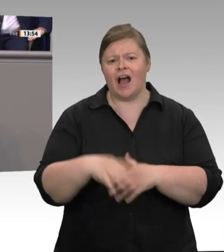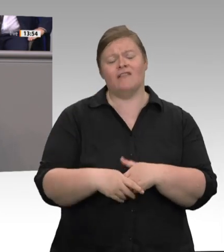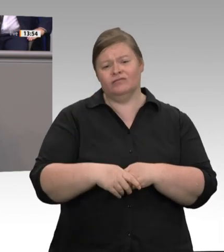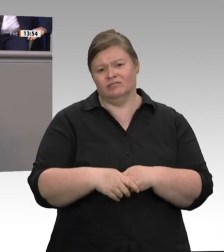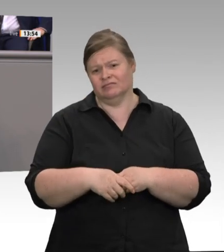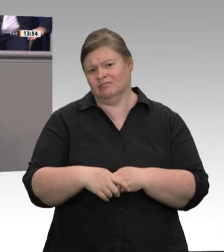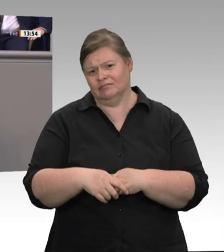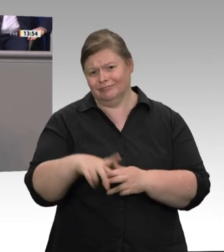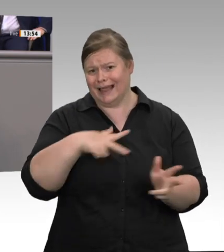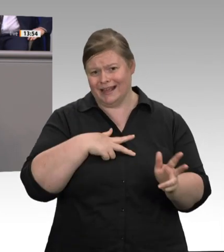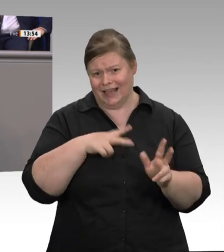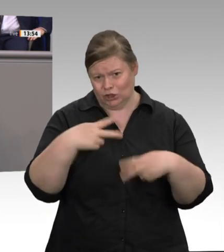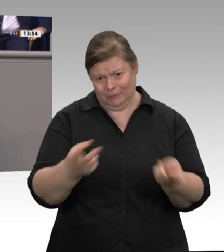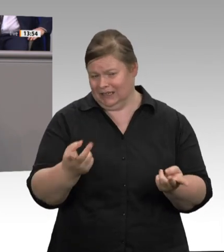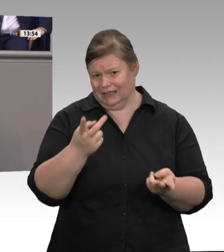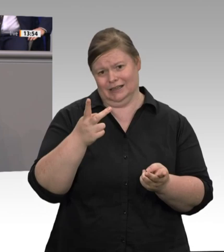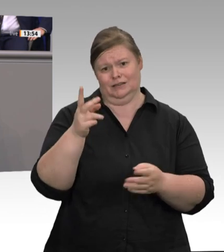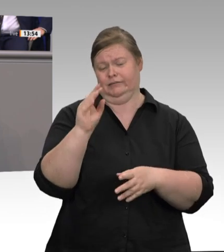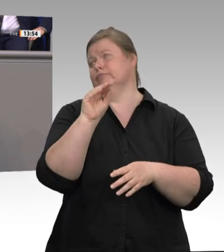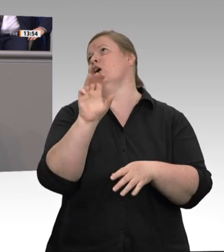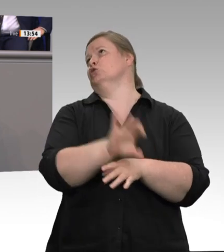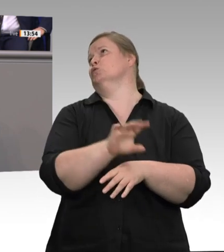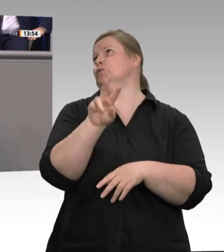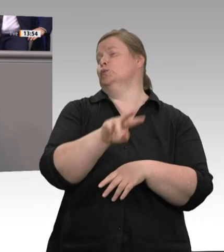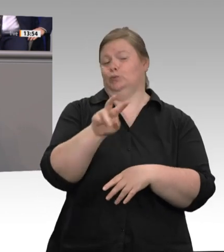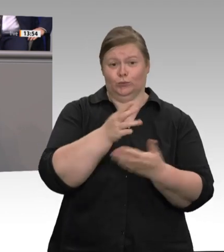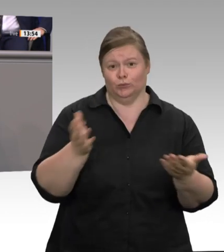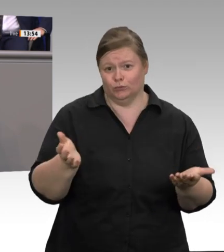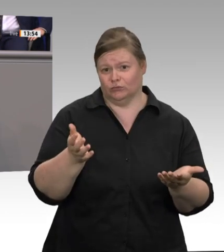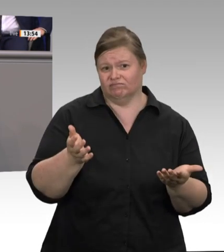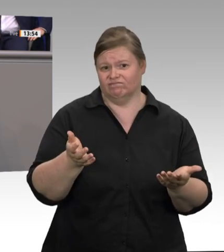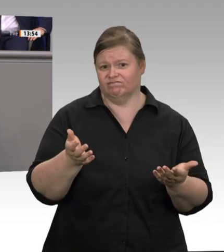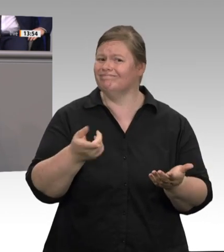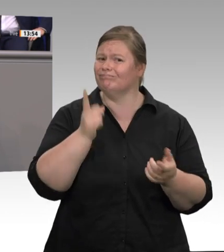zeigen die mehr als 1 400 Fälle im Schlachtbetrieb Tönnies, aber auch viele Fälle in anderen